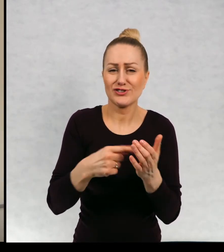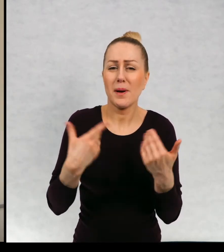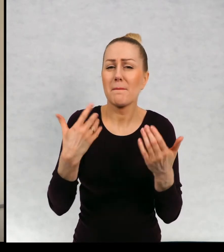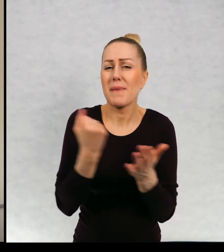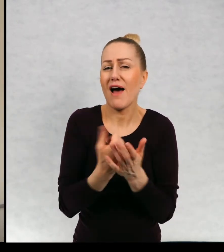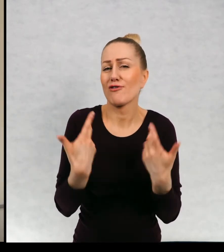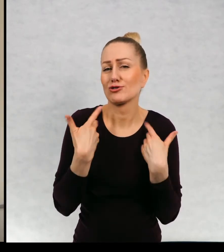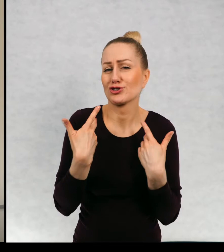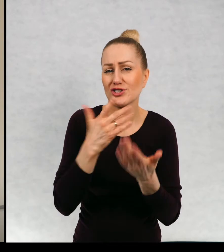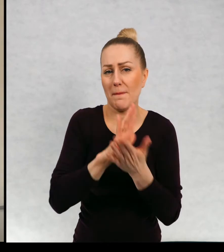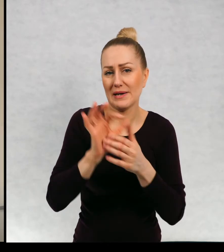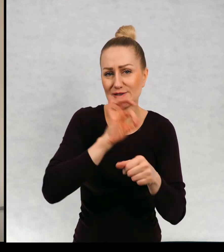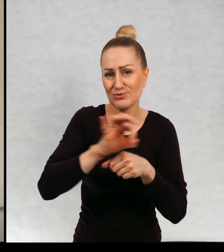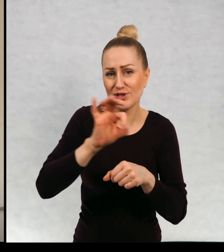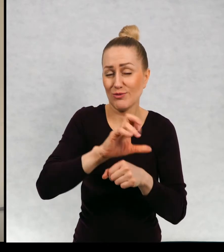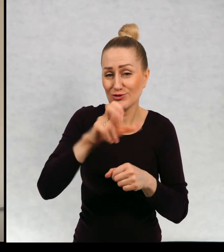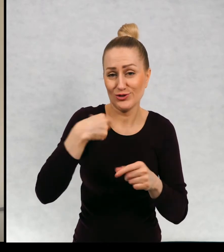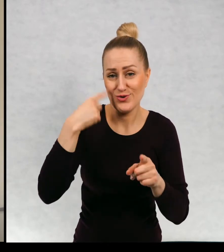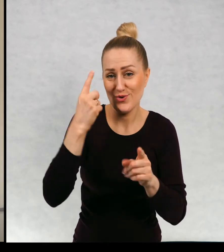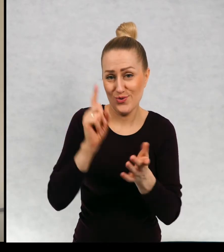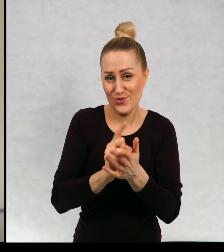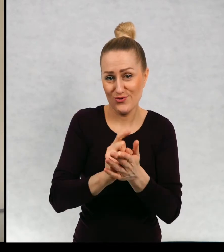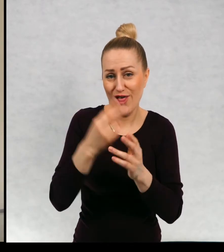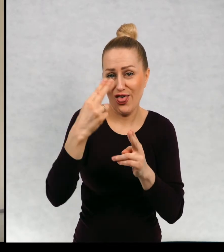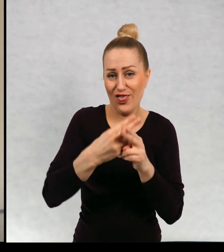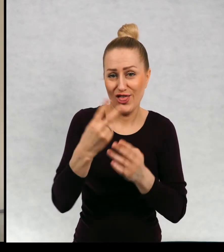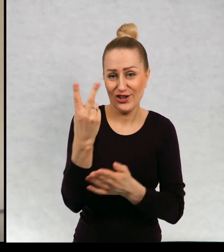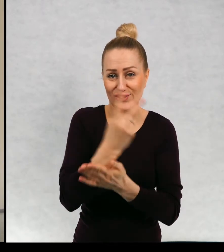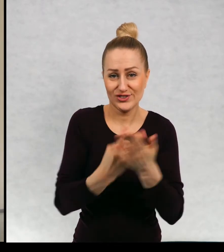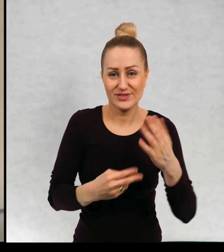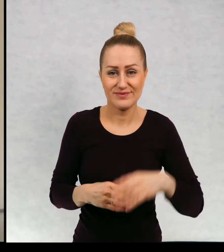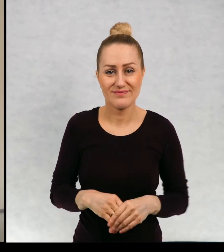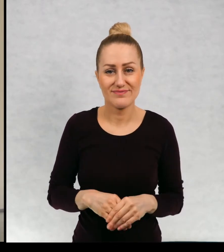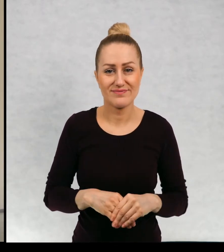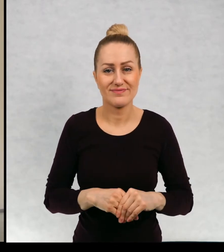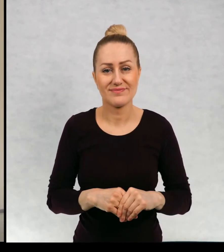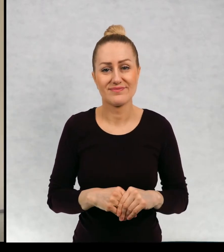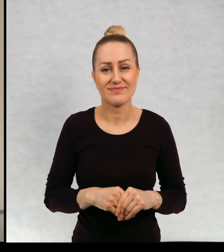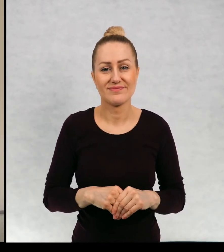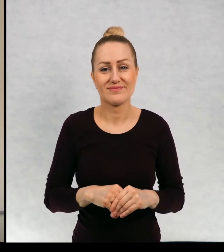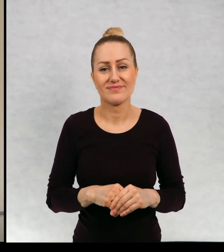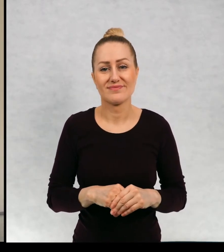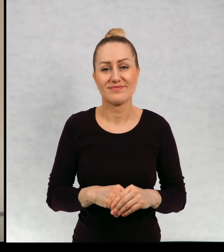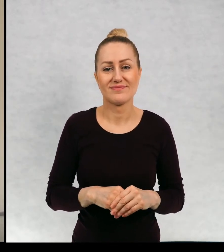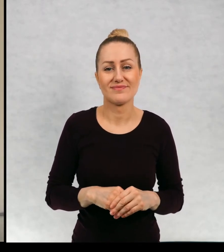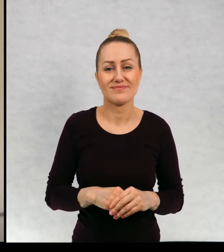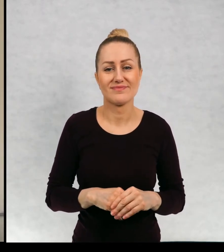Czy zdążę kawałeczek przeczytać? Może